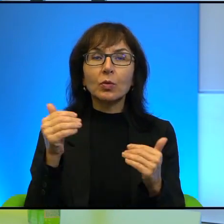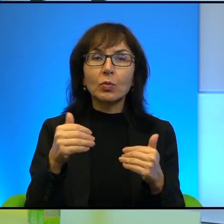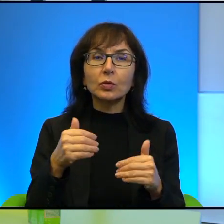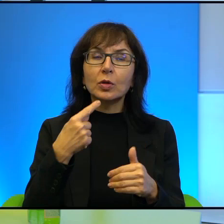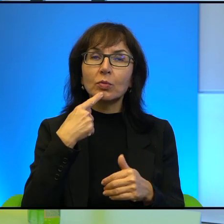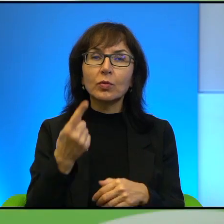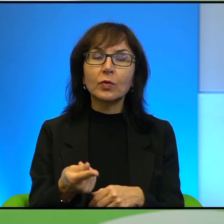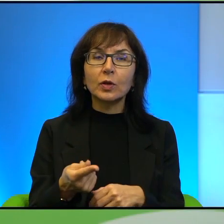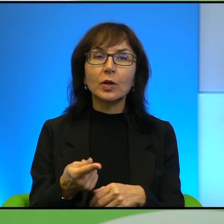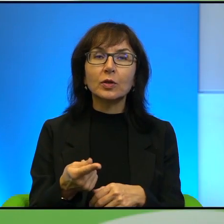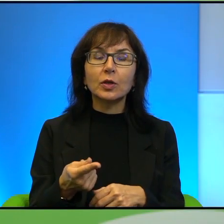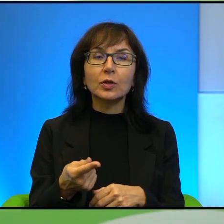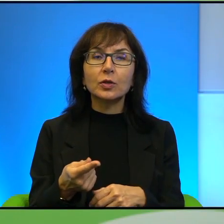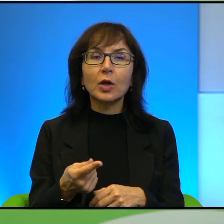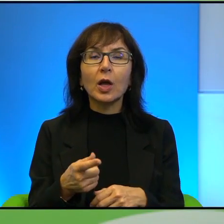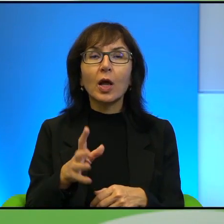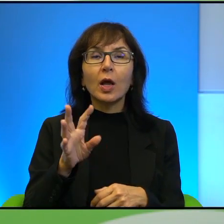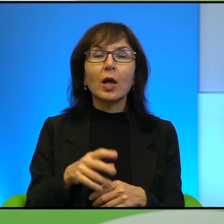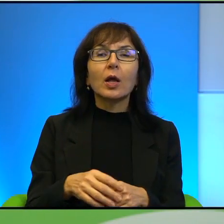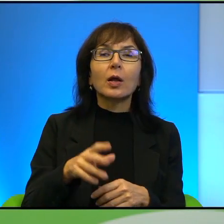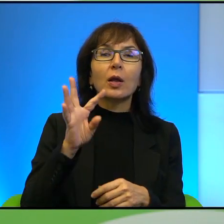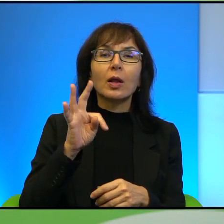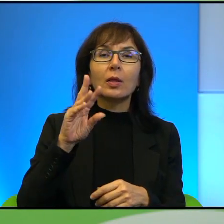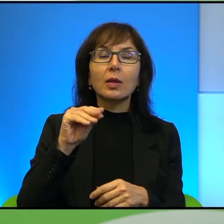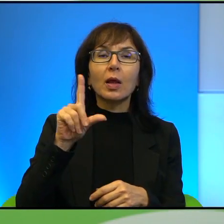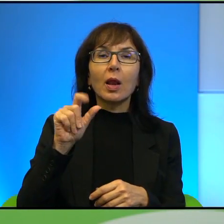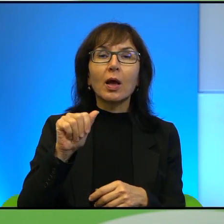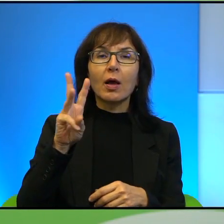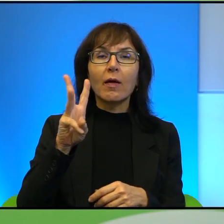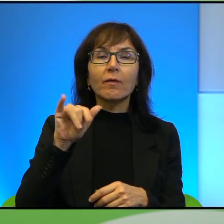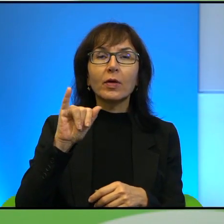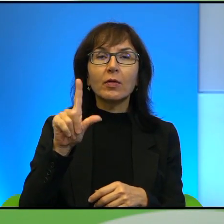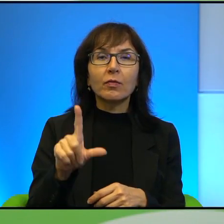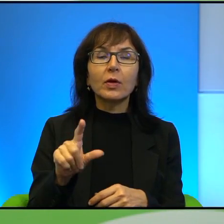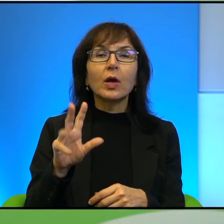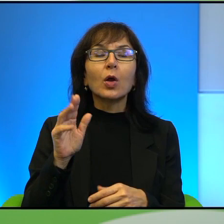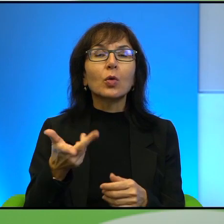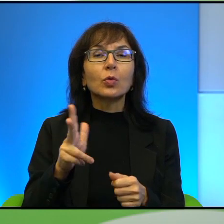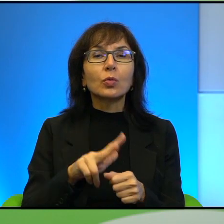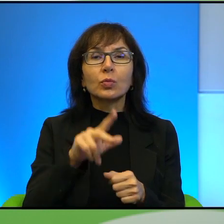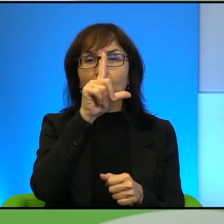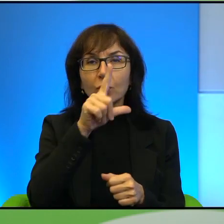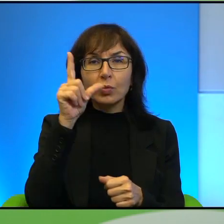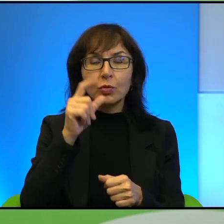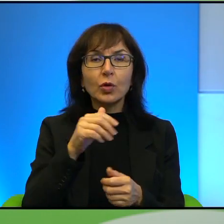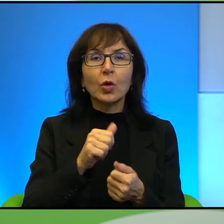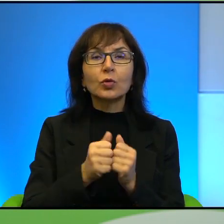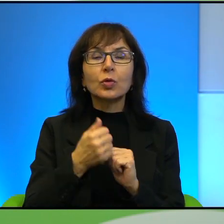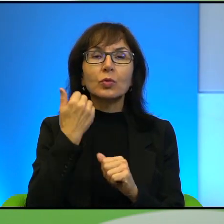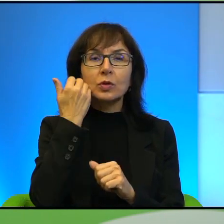mianem liberalnego Tel Awiwu, ja ją sobie tak po prostu roboczo określam, to są ci ludzie, którzy właśnie są zawstydzeni, z jednej strony są tacy